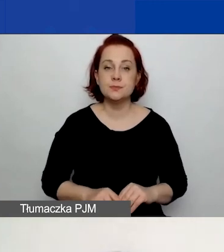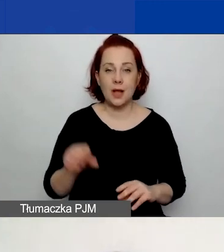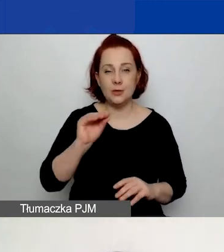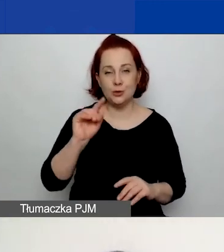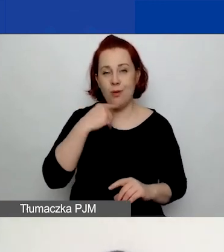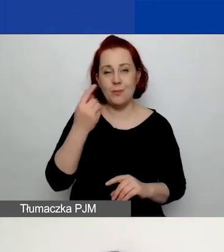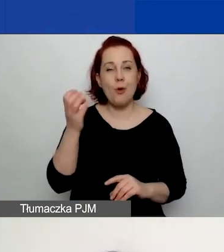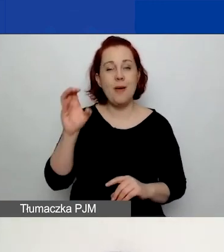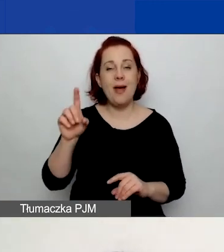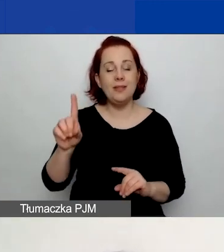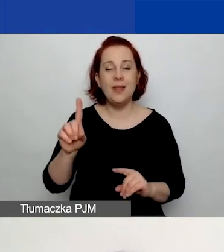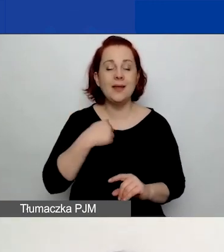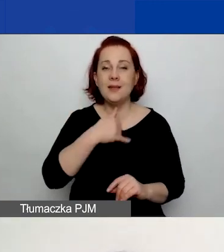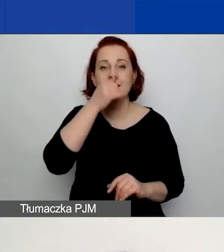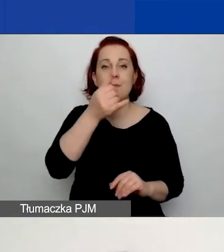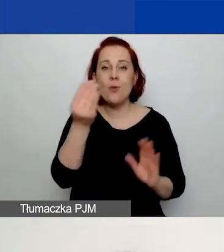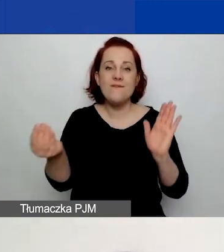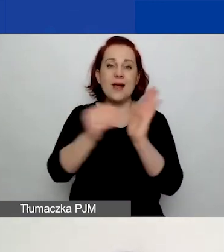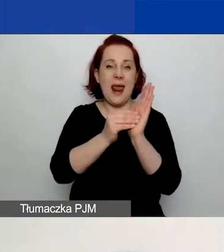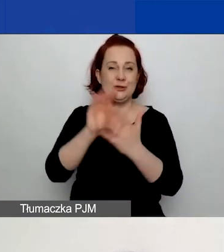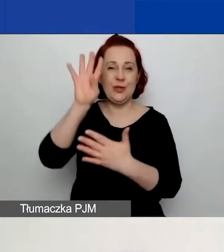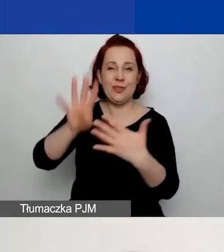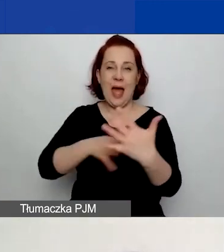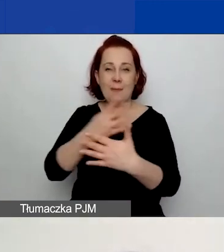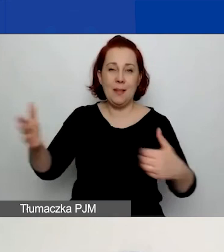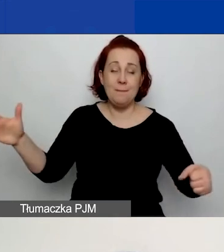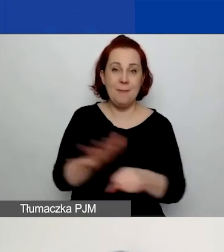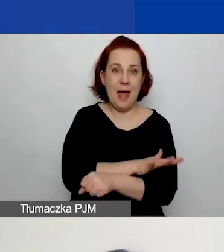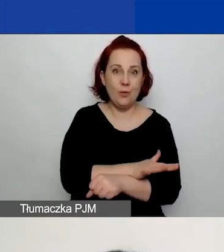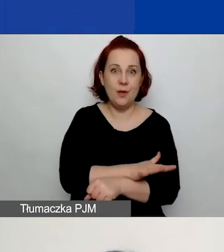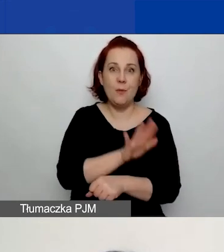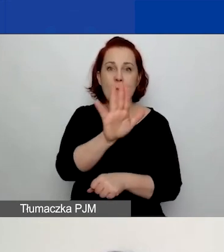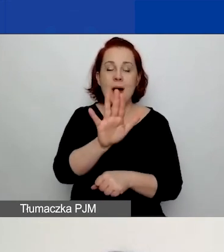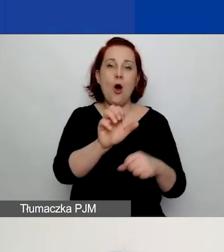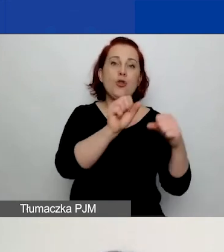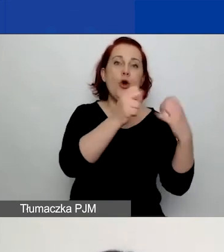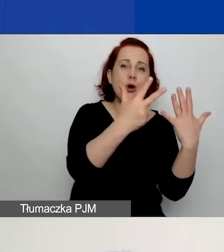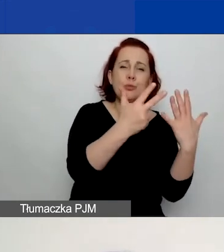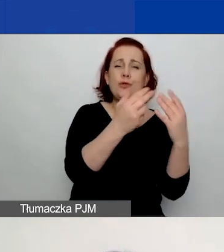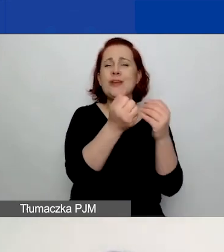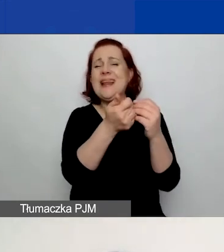Nie mogłam tutaj wkleić pełnych tabel, ponieważ one mają od ośmiu do kilkunastu wskaźników każda.